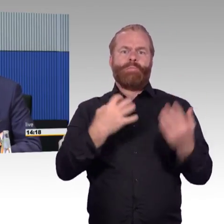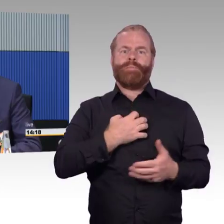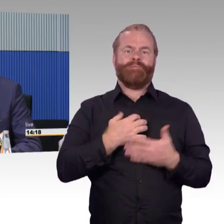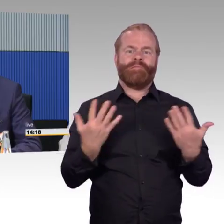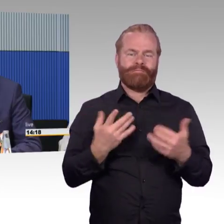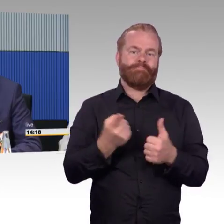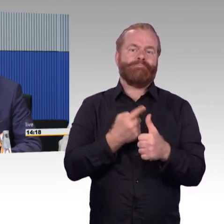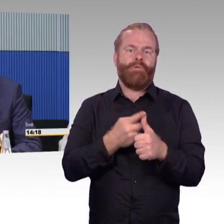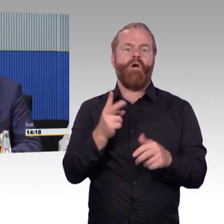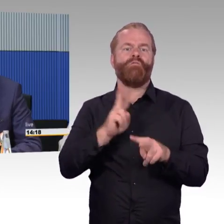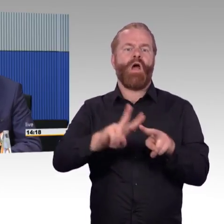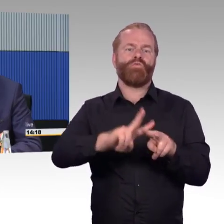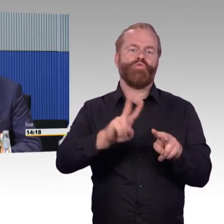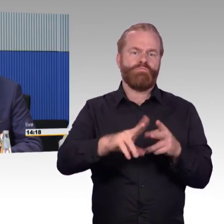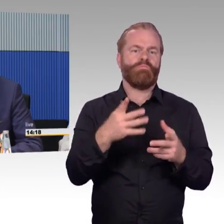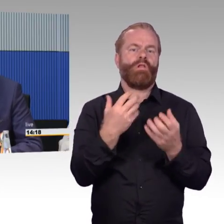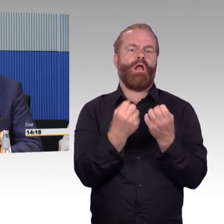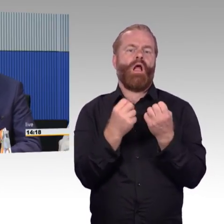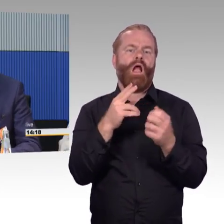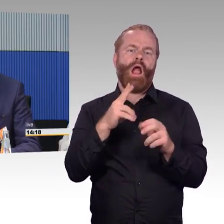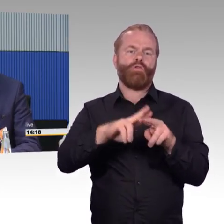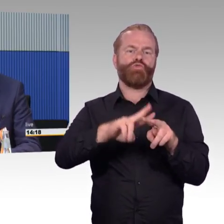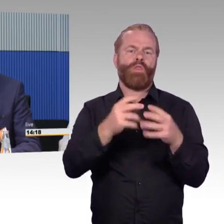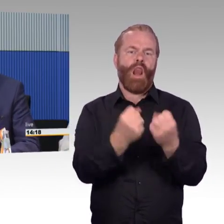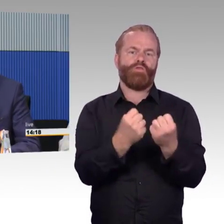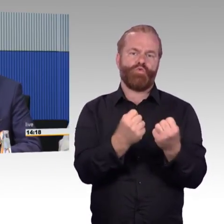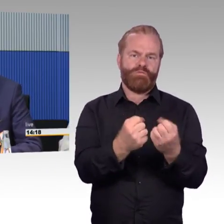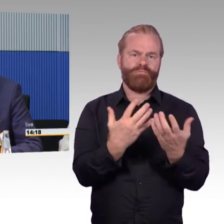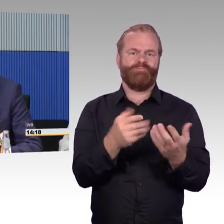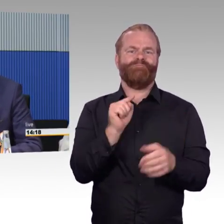dass wir diese Anlagen in unsere Navigationssysteme mit rein bekommen,